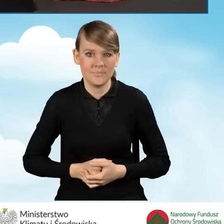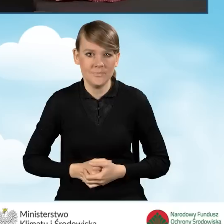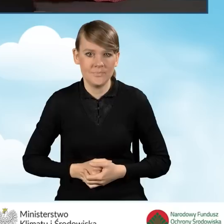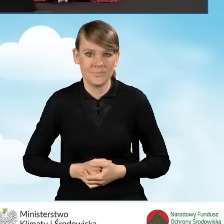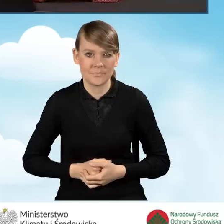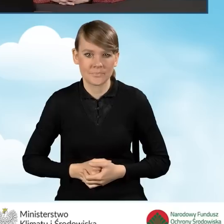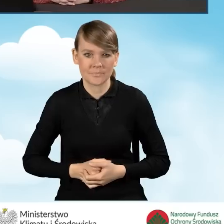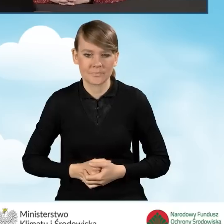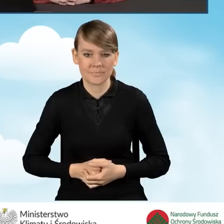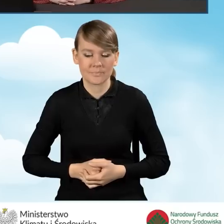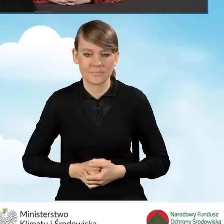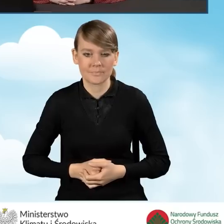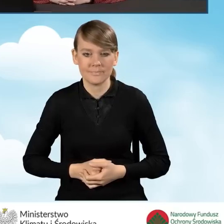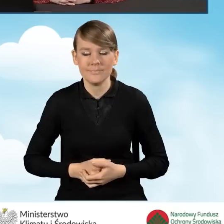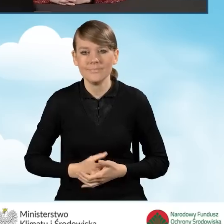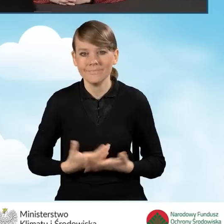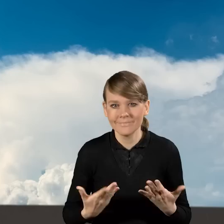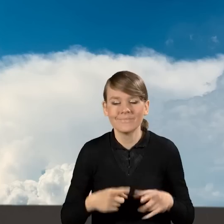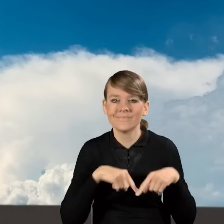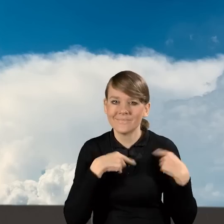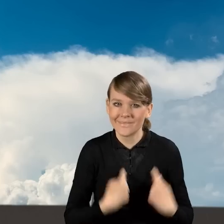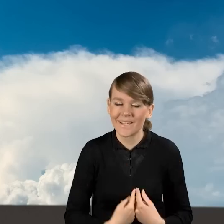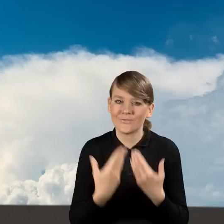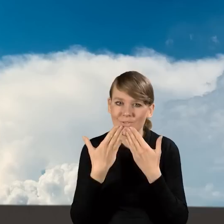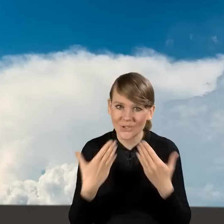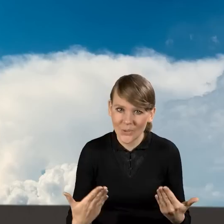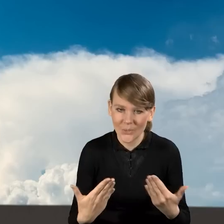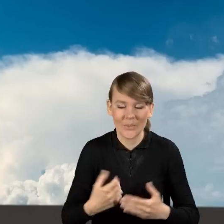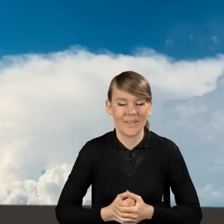Na ten moment chciałabym Państwu serdecznie podziękować za uwagę,